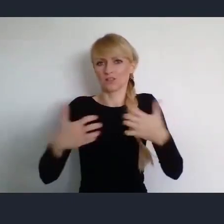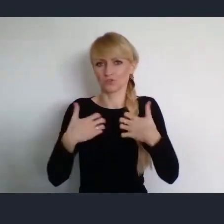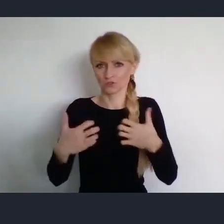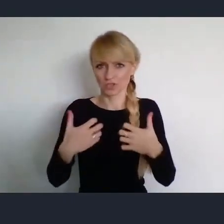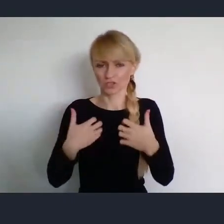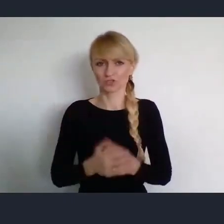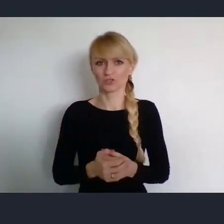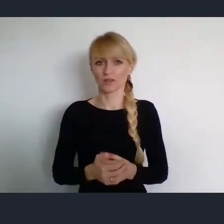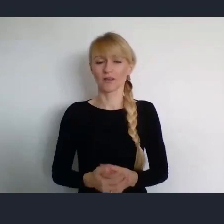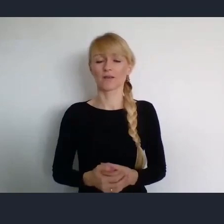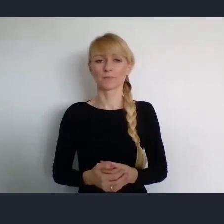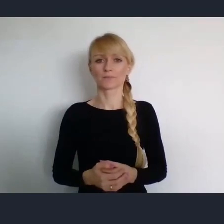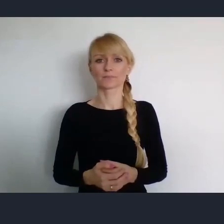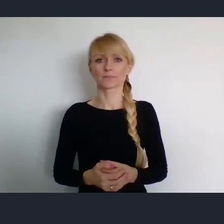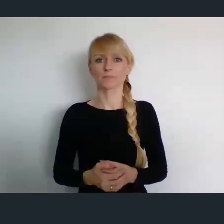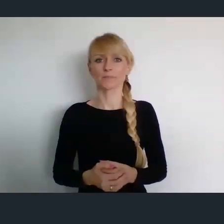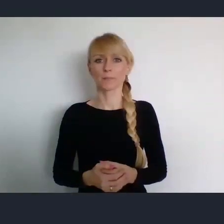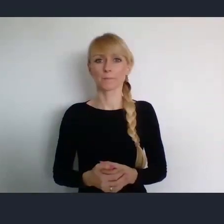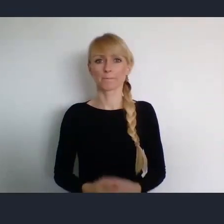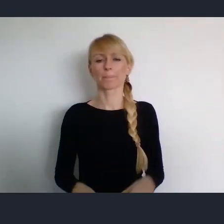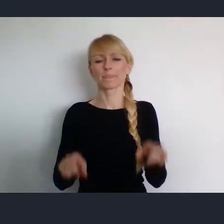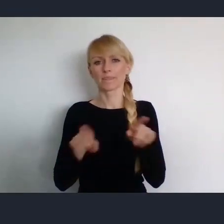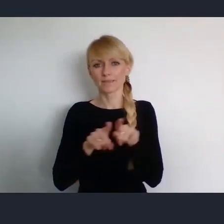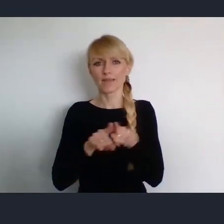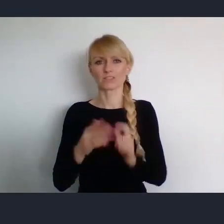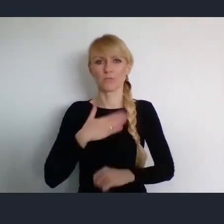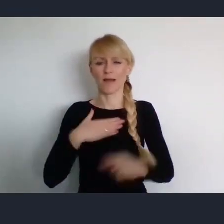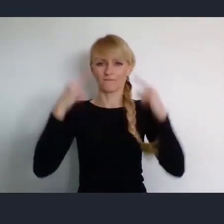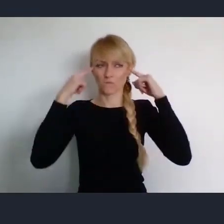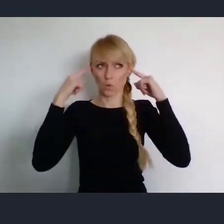spojrzeć szerzej, poza pandemie, poza bieżące kłopoty.